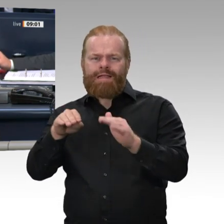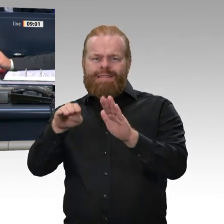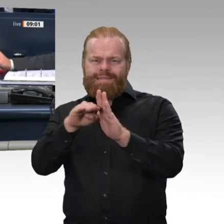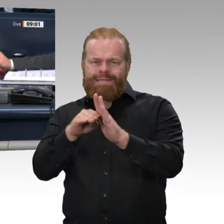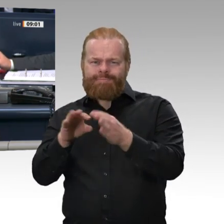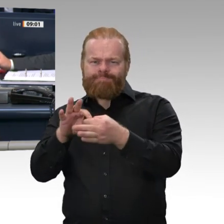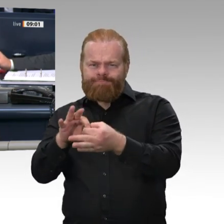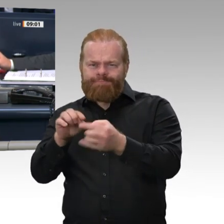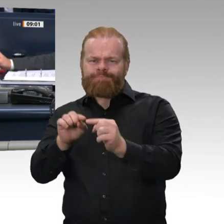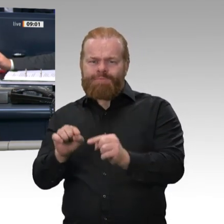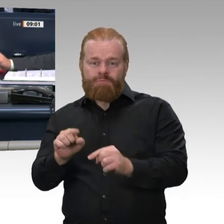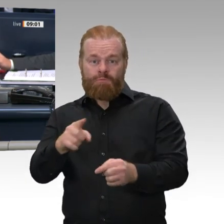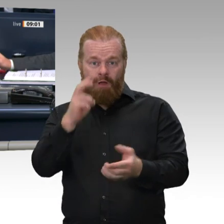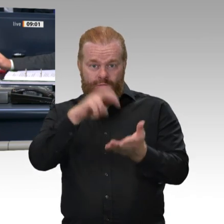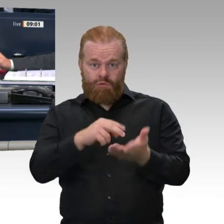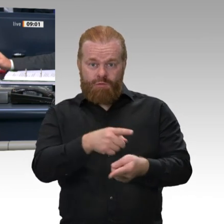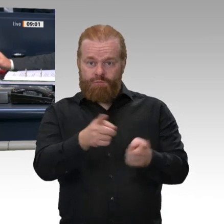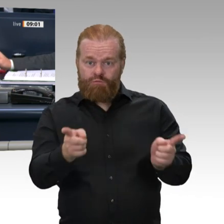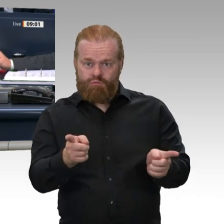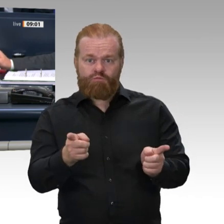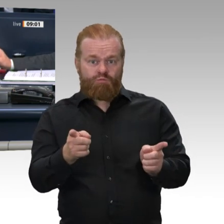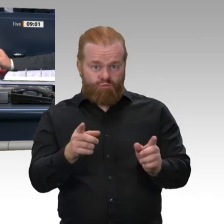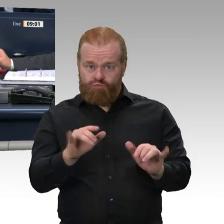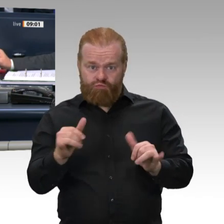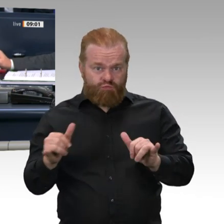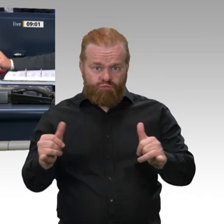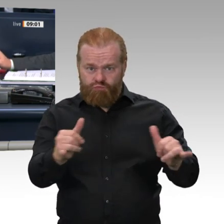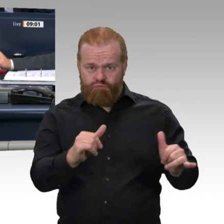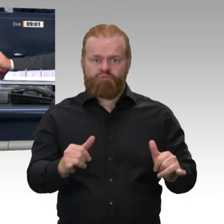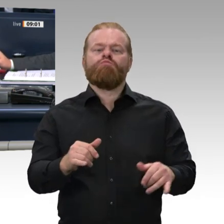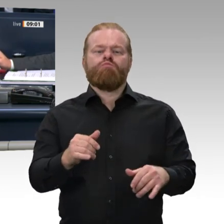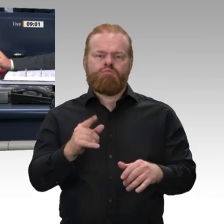zum deutsch-französischen Zukunftswerk zu wählen. Auf Vorschlag der SPD-Fraktion